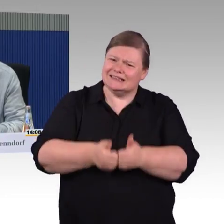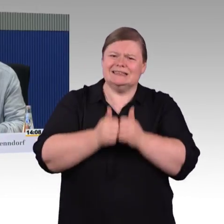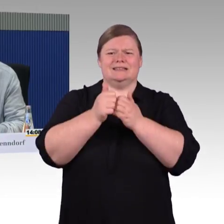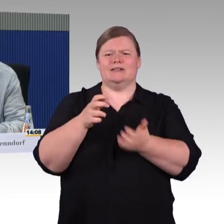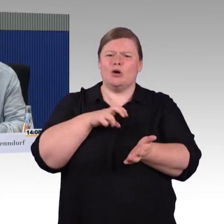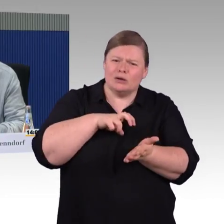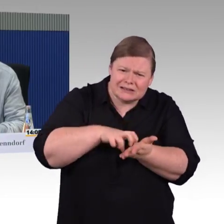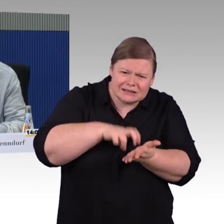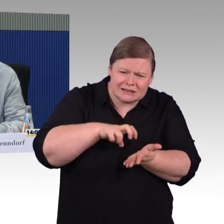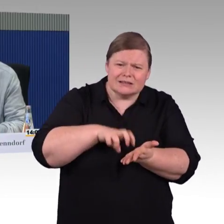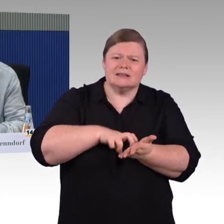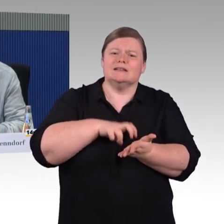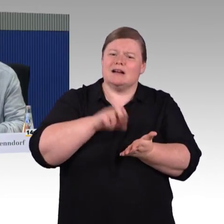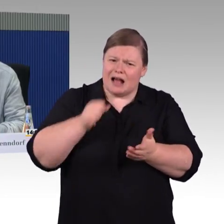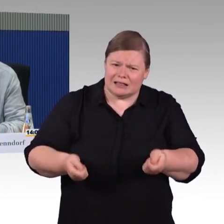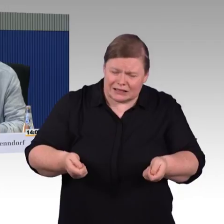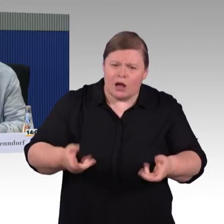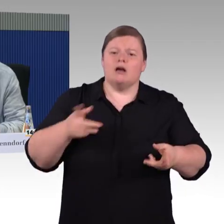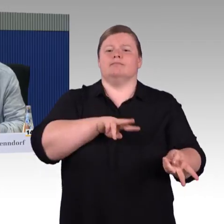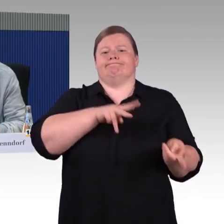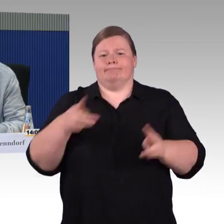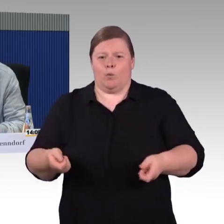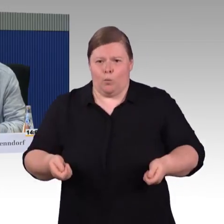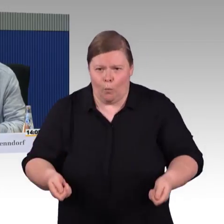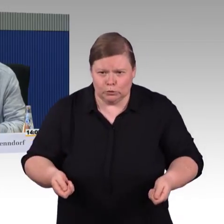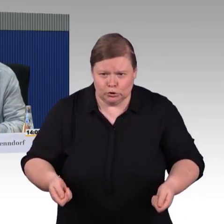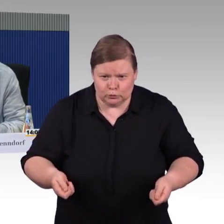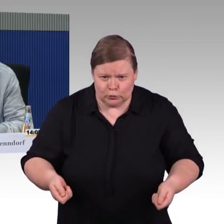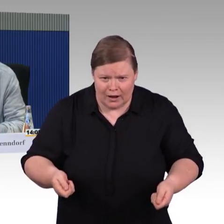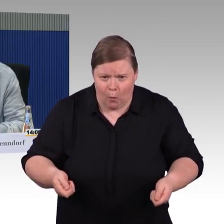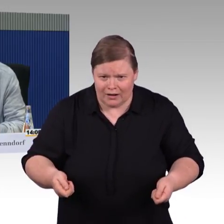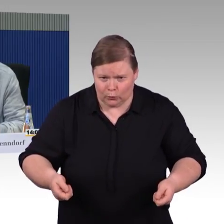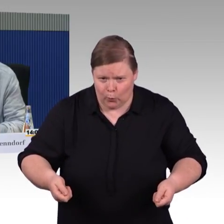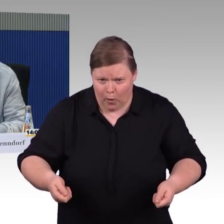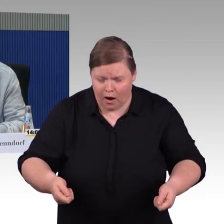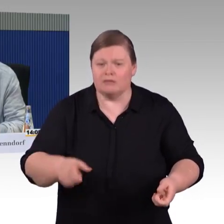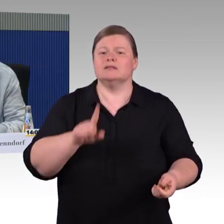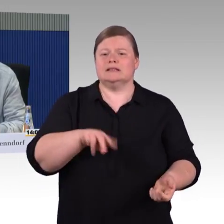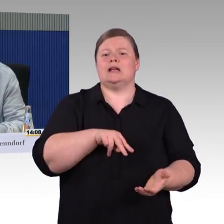einfach mal die Lawine loszutreten. Mehr war es eigentlich nicht.